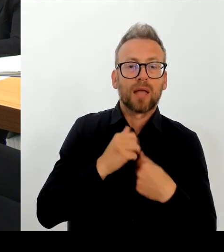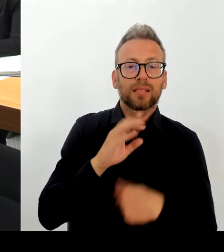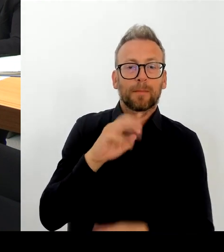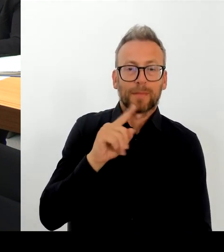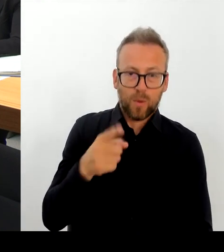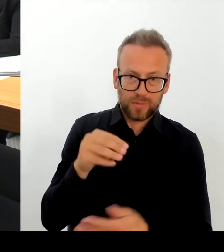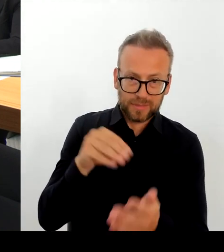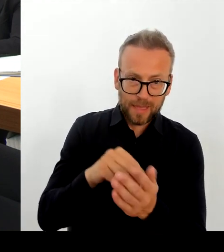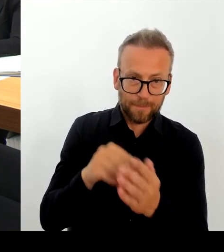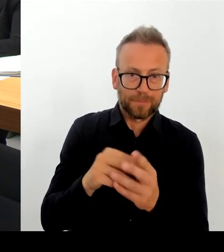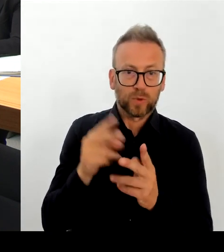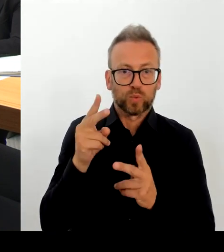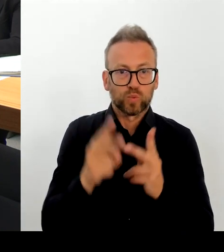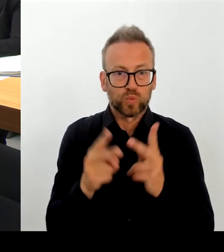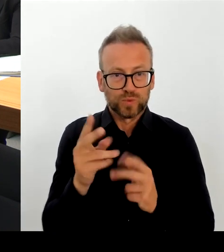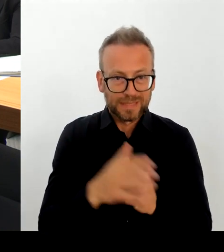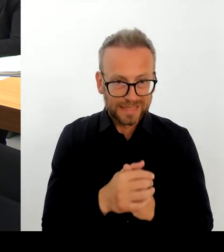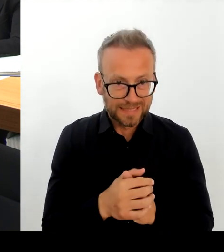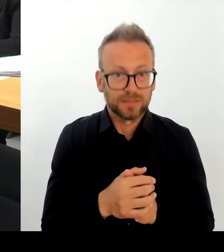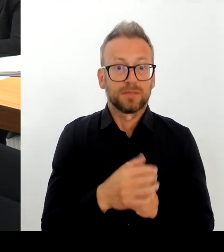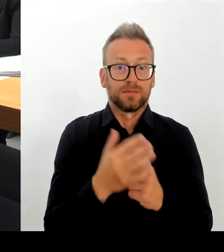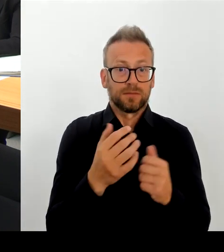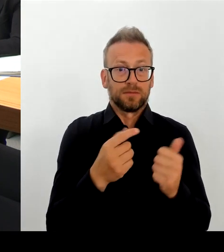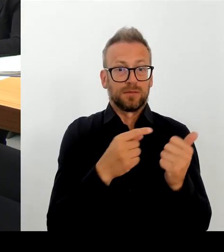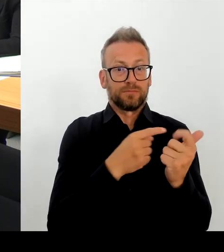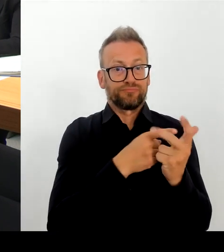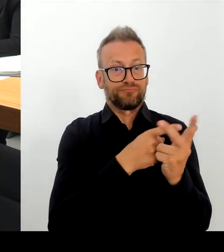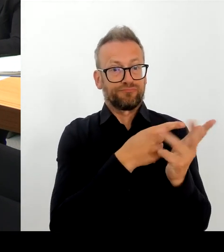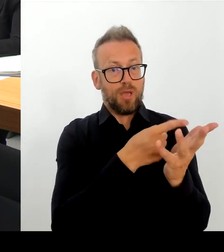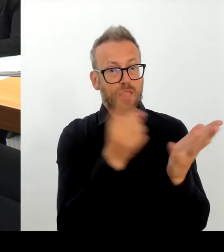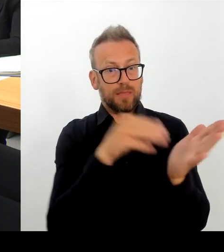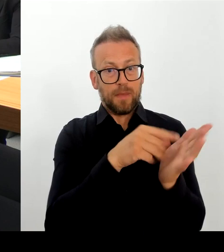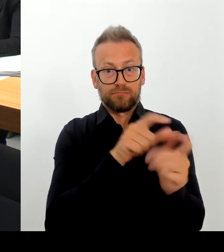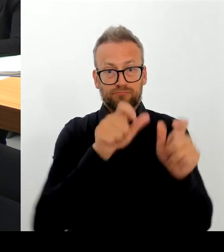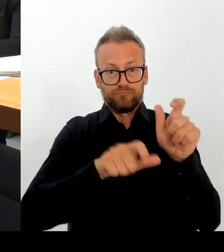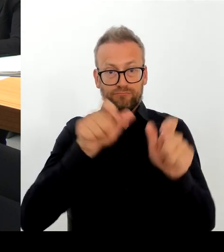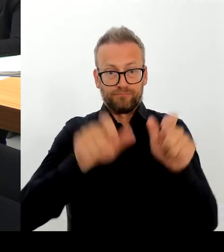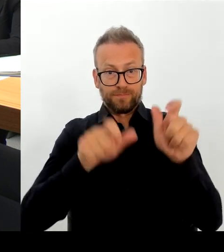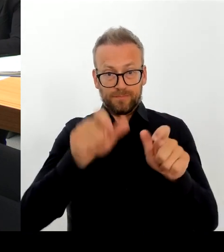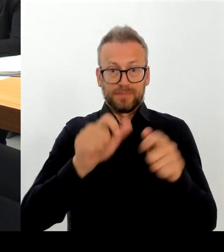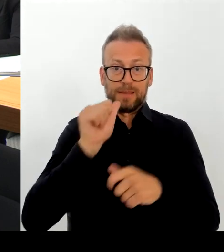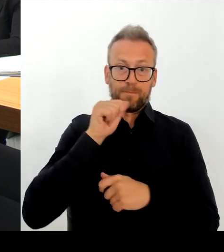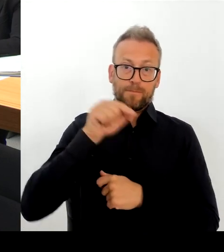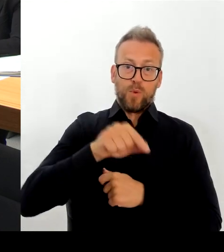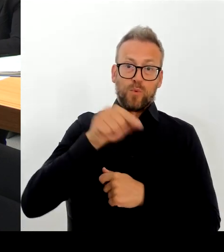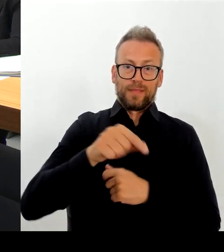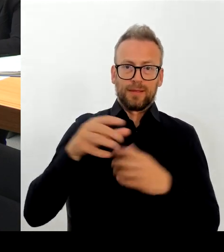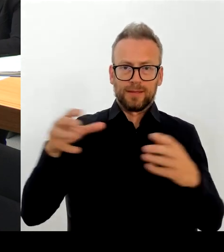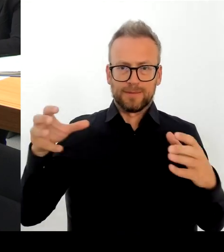mit dem Sicherheitsgipfel, wenn wir darüber sprechen natürlich auch ein Thema sein. Da bin ich sehr gespannt, was für